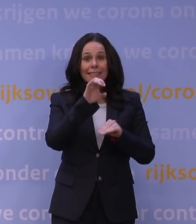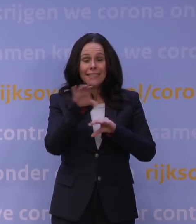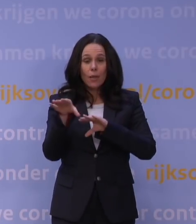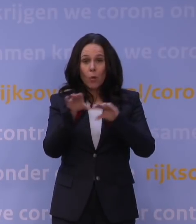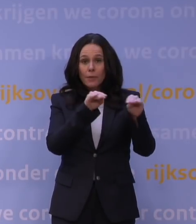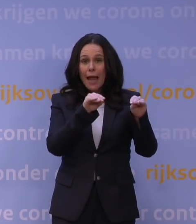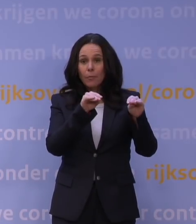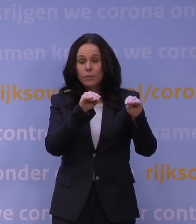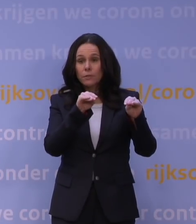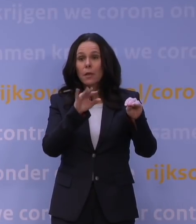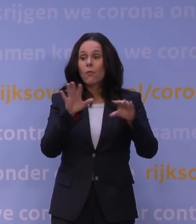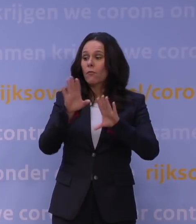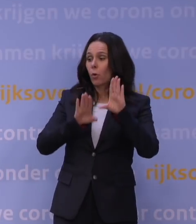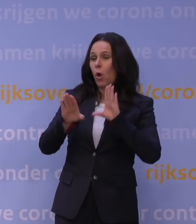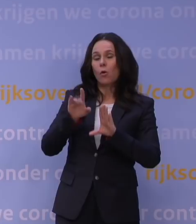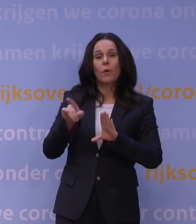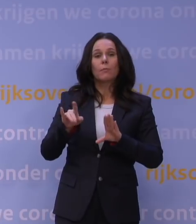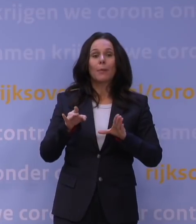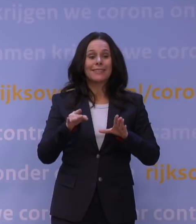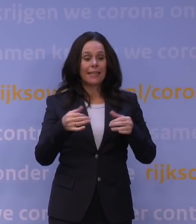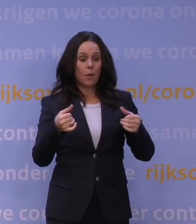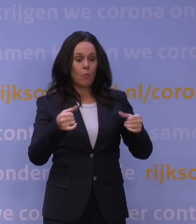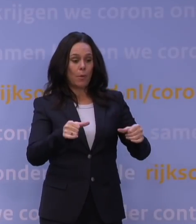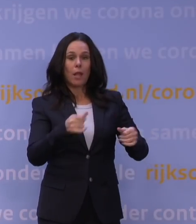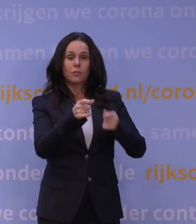maar het kan ook zijn dat de belasting op de zorg juist lager uitvalt,